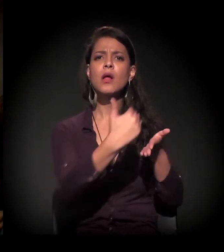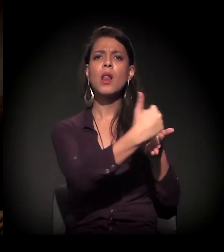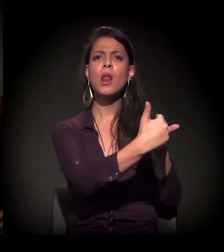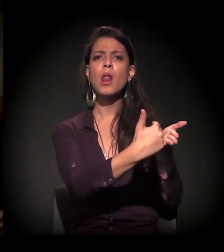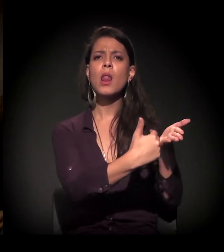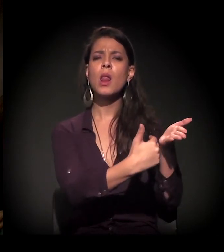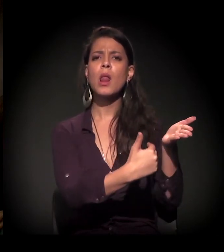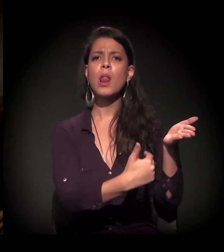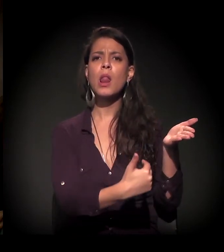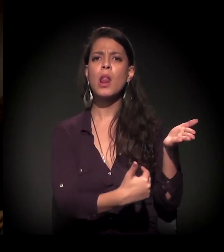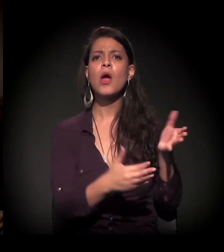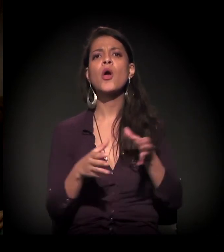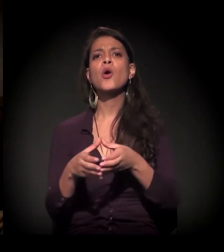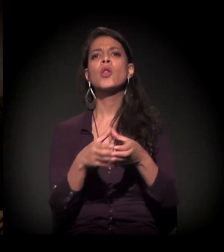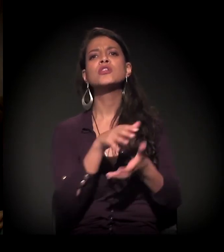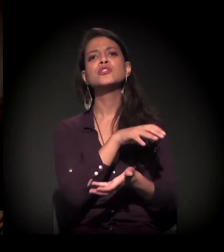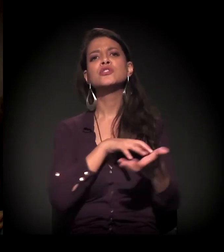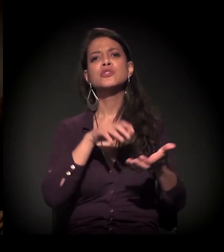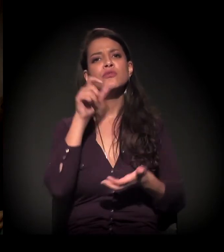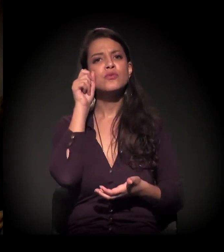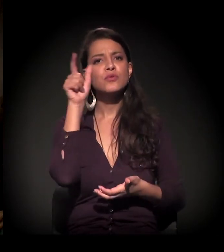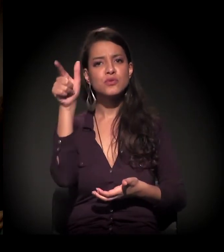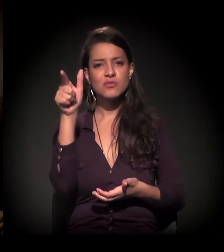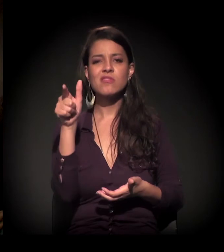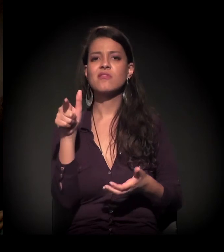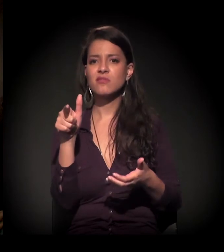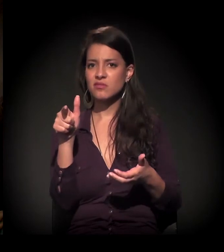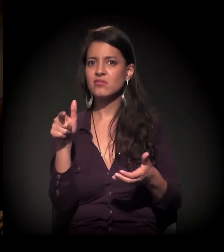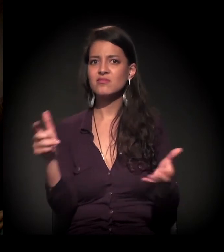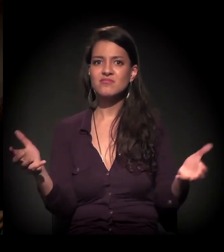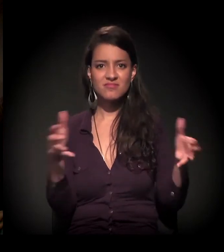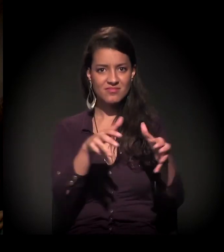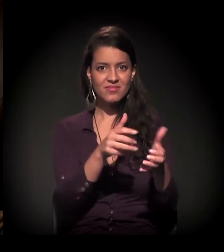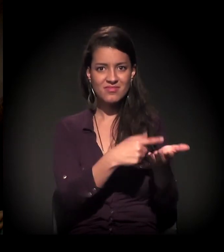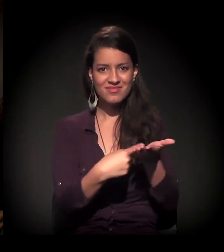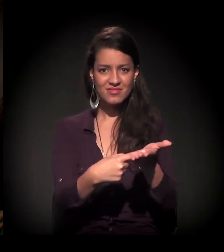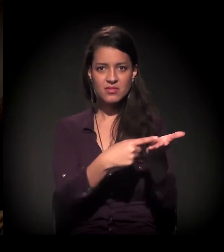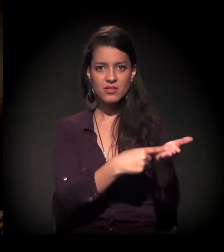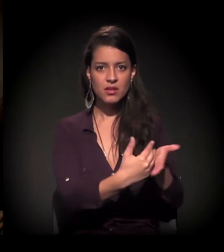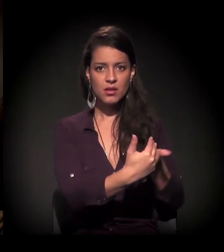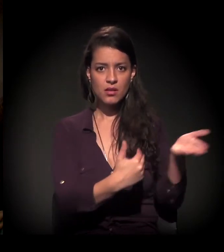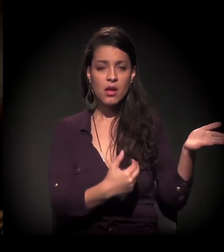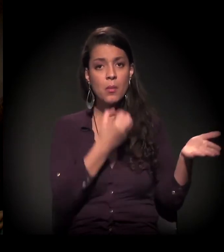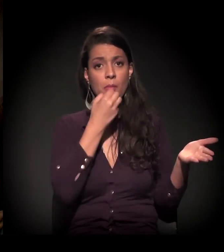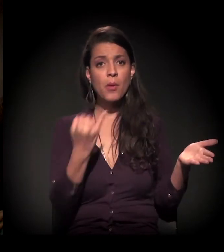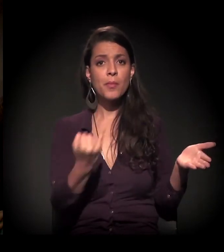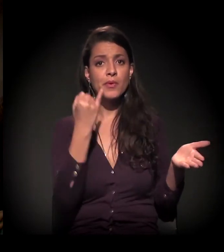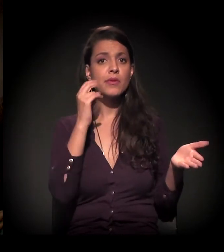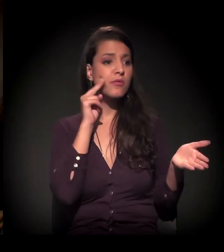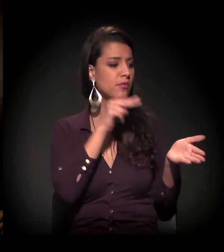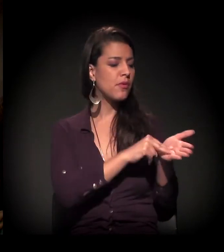que coloca todos os coletivos culturais que estão se reunindo. Enfim, vale a pena conhecer porque tem uma série...